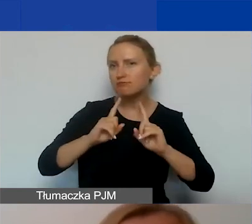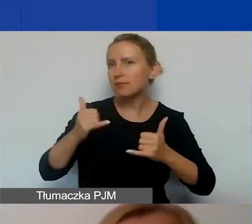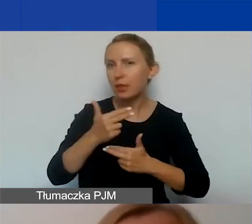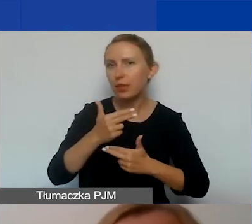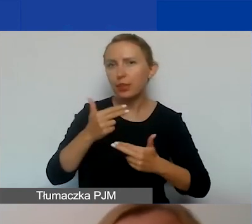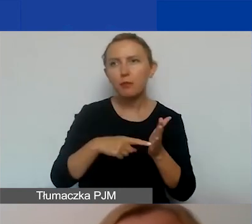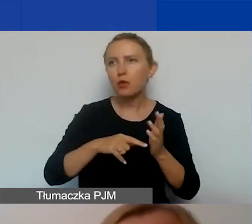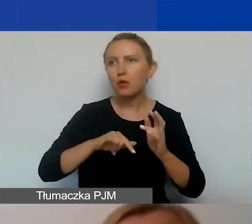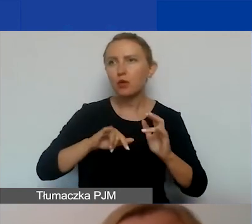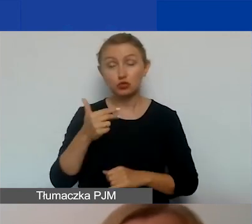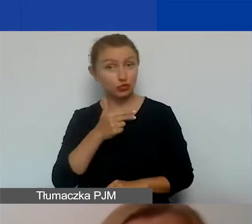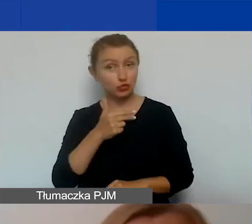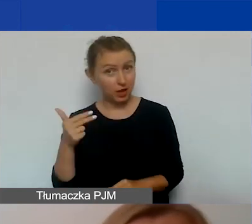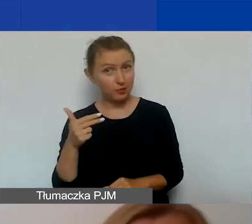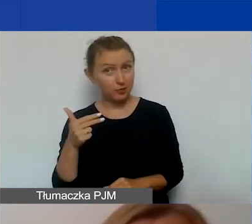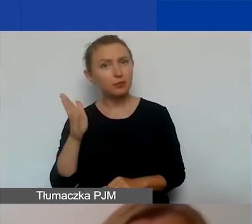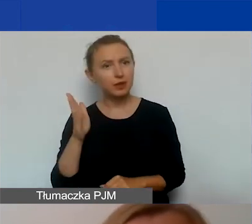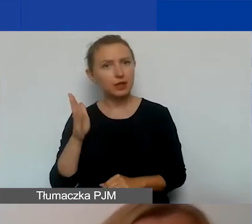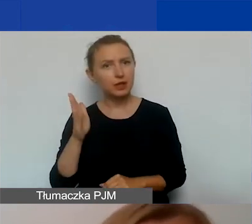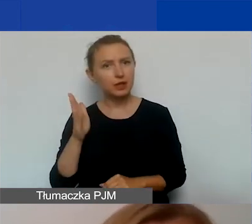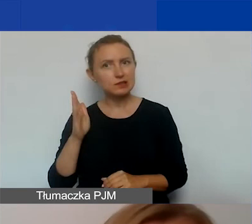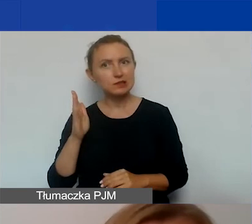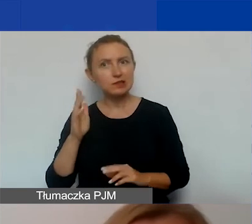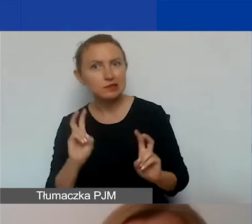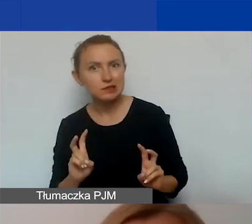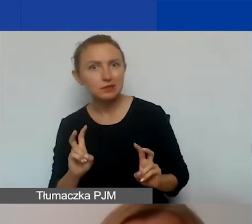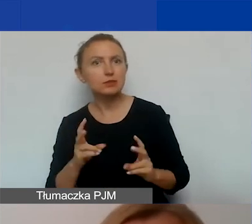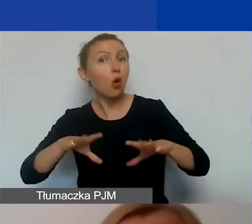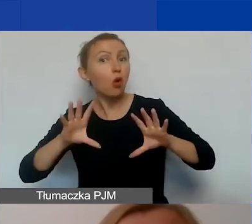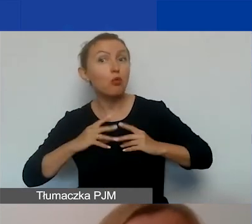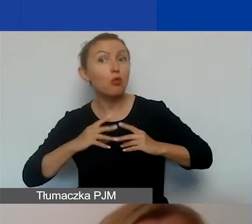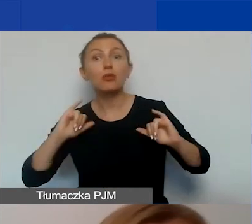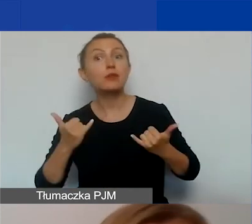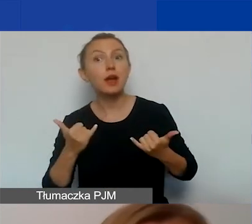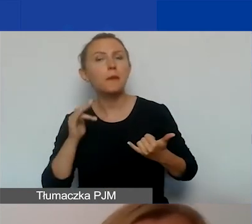Czy ten temat będzie budził kontrowersje? Z jakim przyjęciem może się spotkać? Na tej podstawie